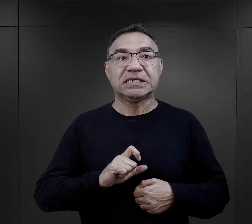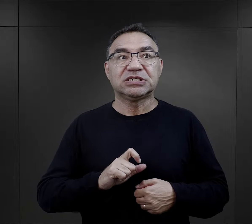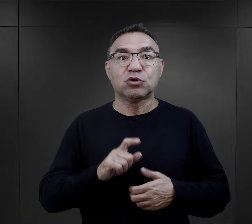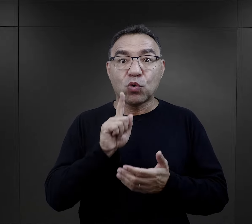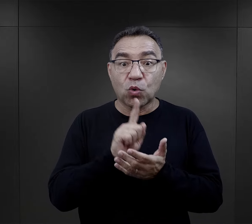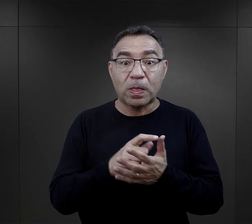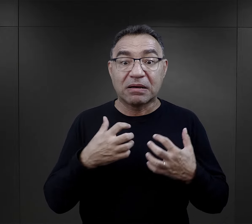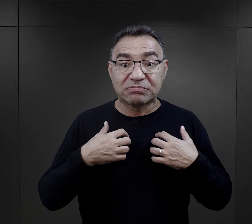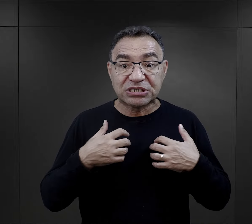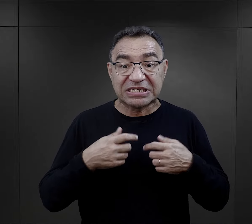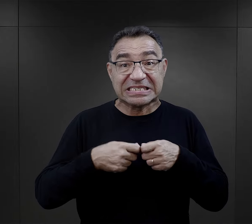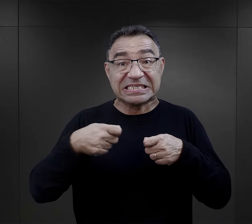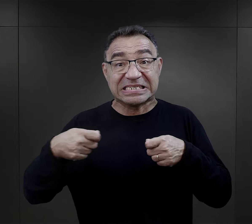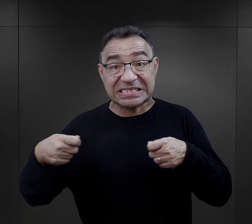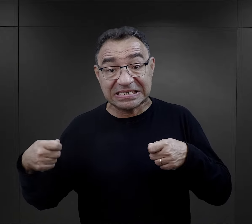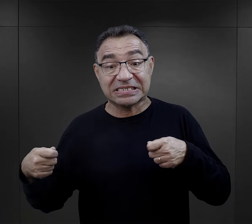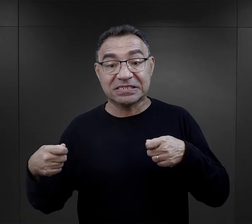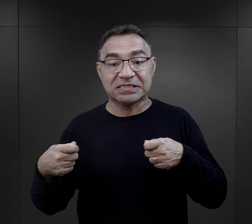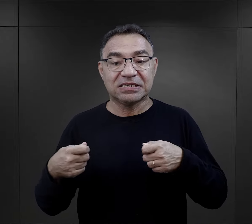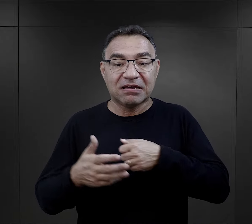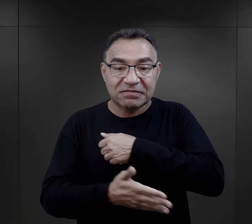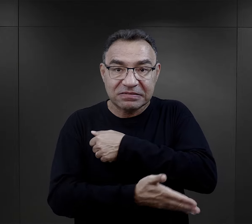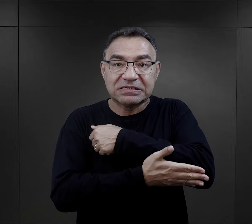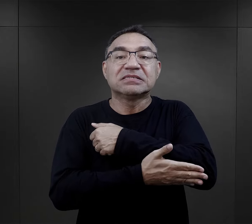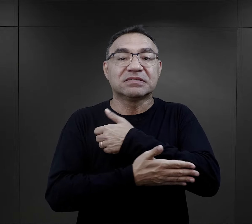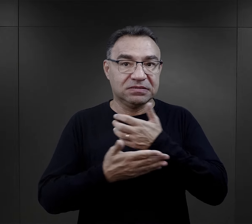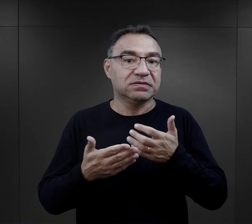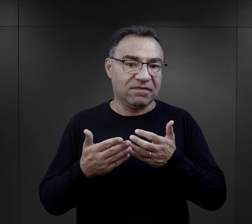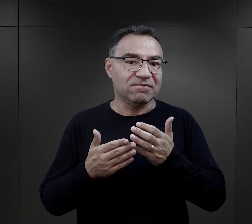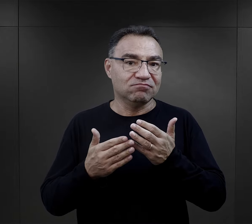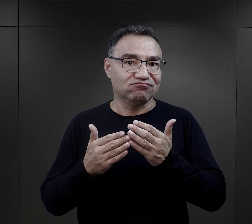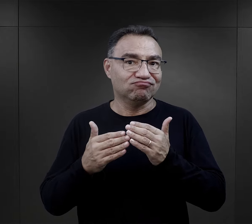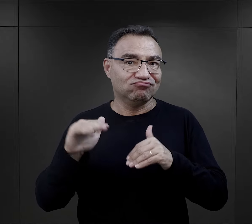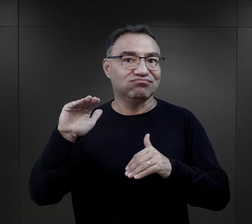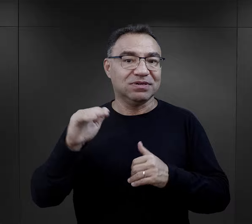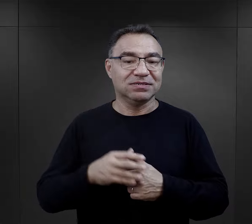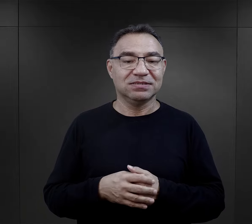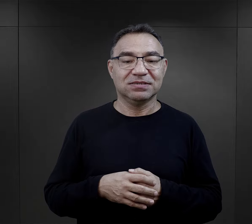i już tutaj te szanse na przeżycie, na wsparcie były większe.